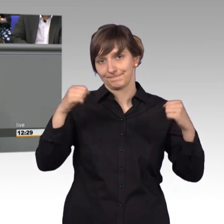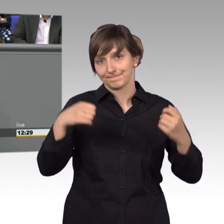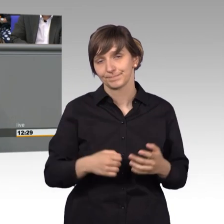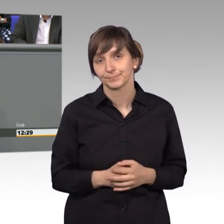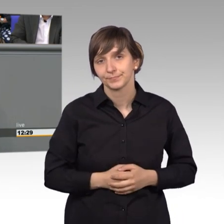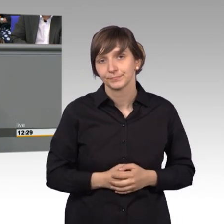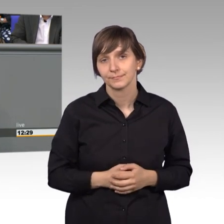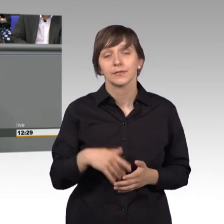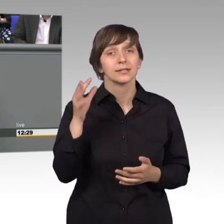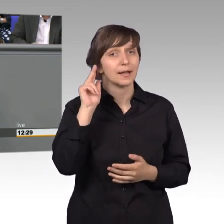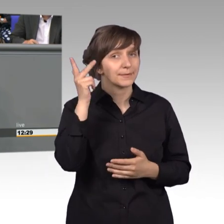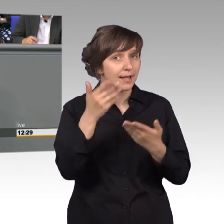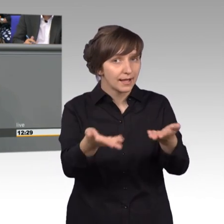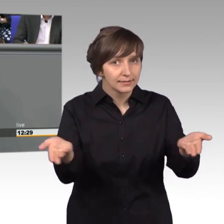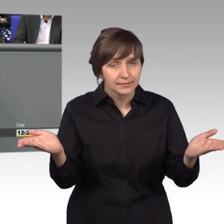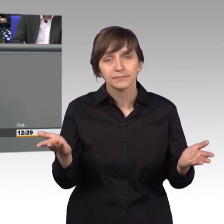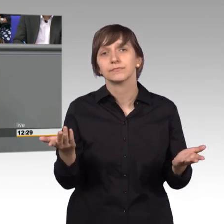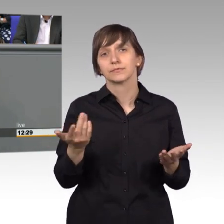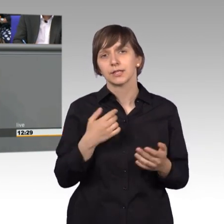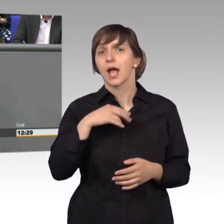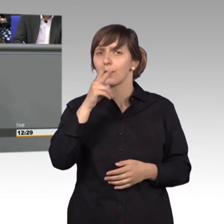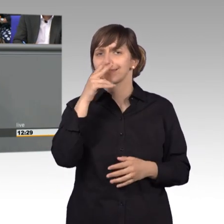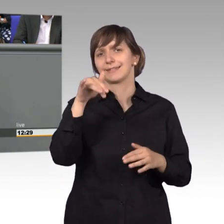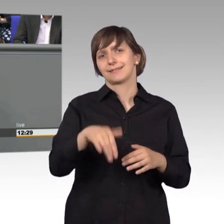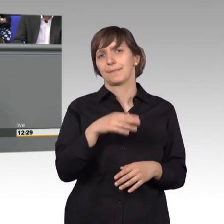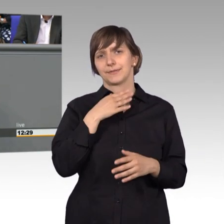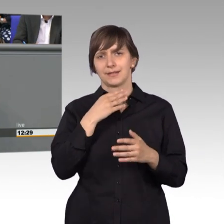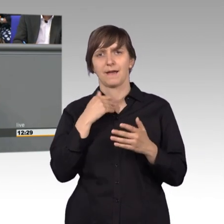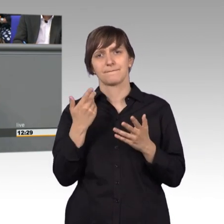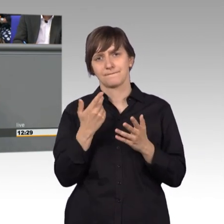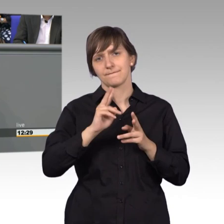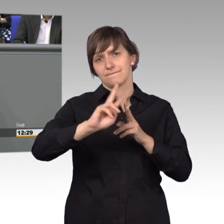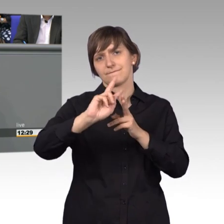Nachholbedarf sehe ich auch. Wir müssen bei unserem Internet